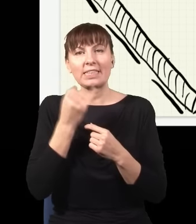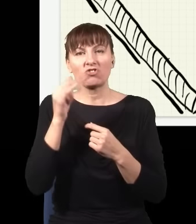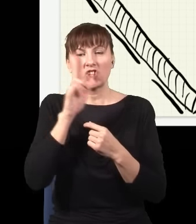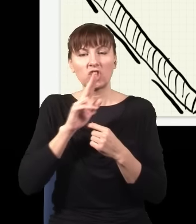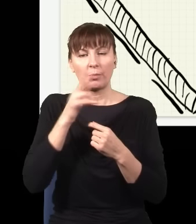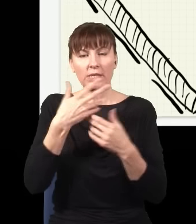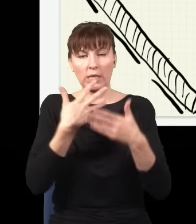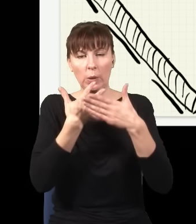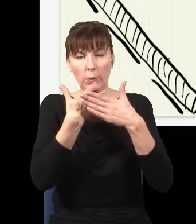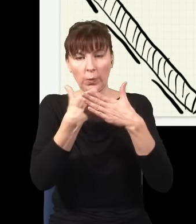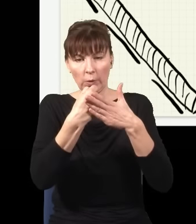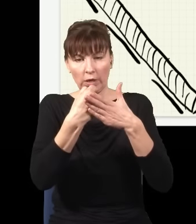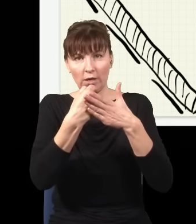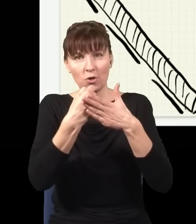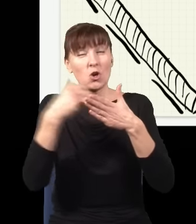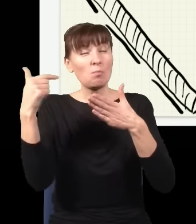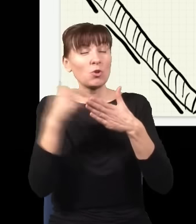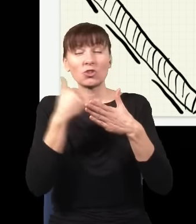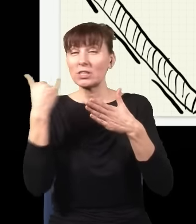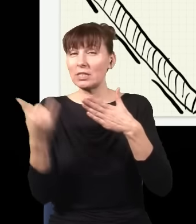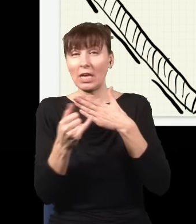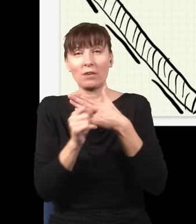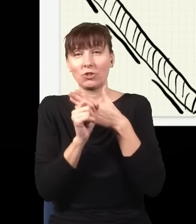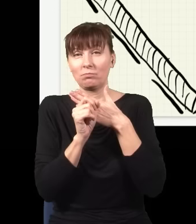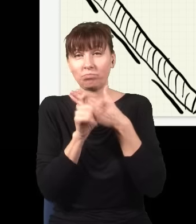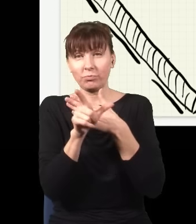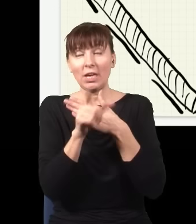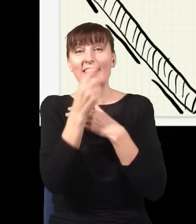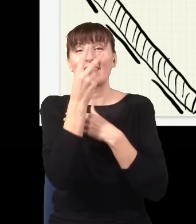to w jego miejsce zawsze muszą się pojawić dokładnie dwa czerwone fotony, nie trzy, nie jeden, muszą być dwa,